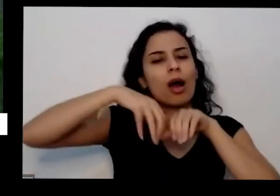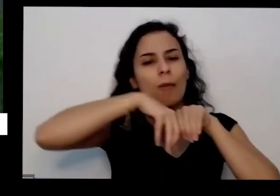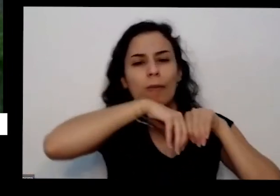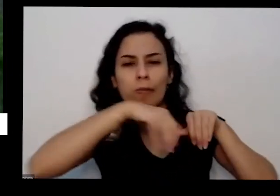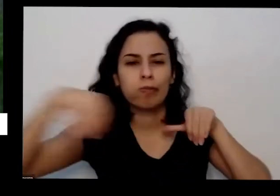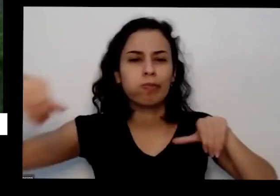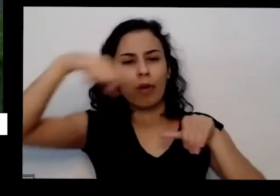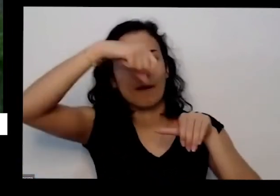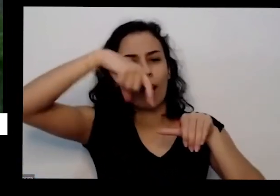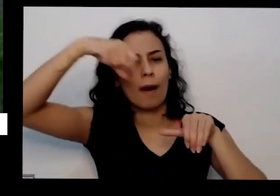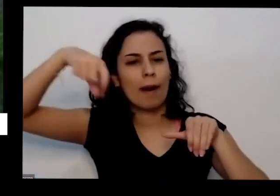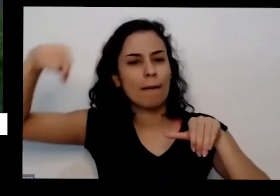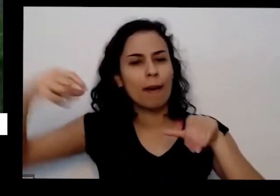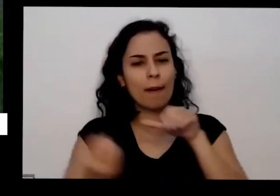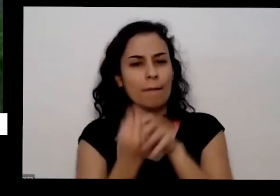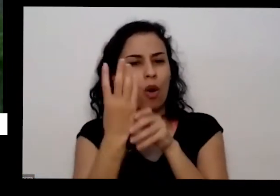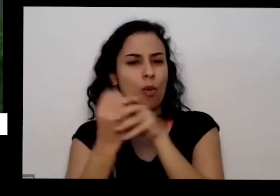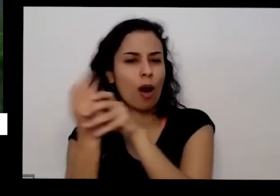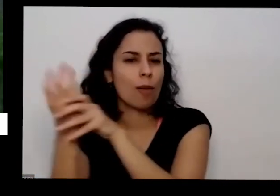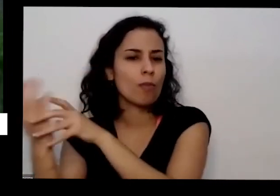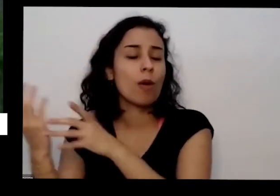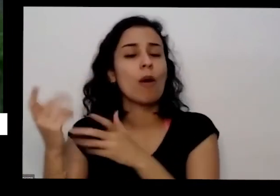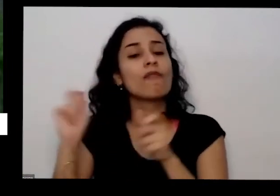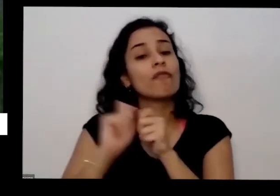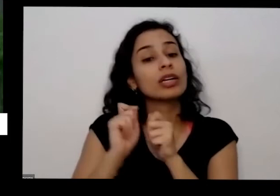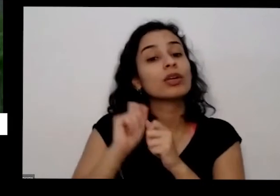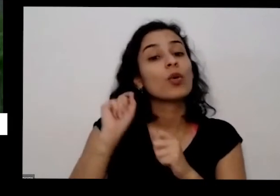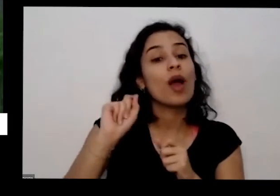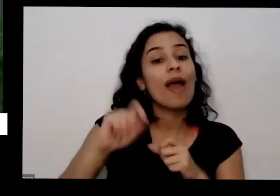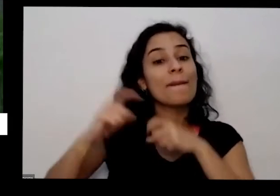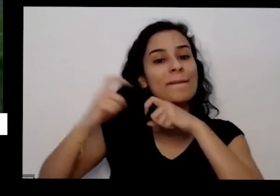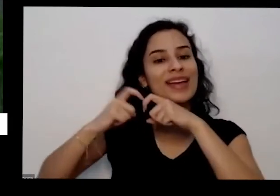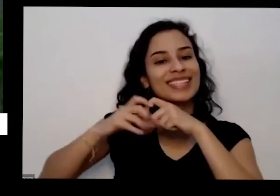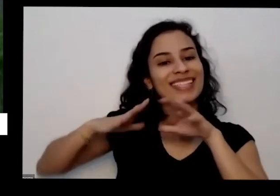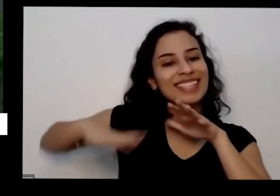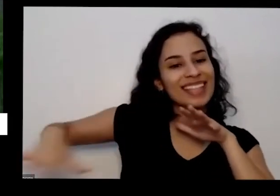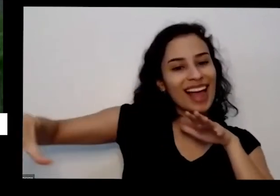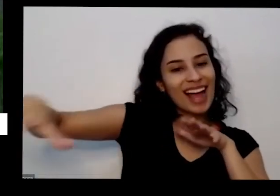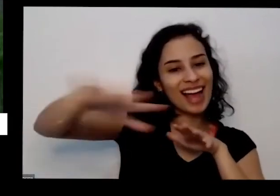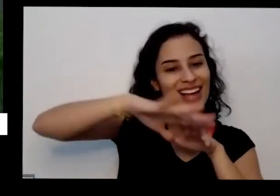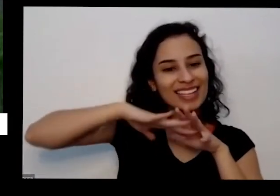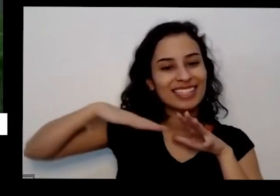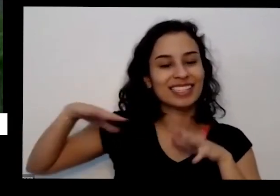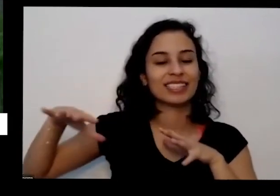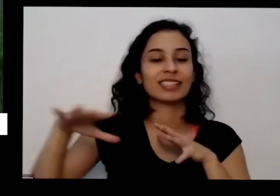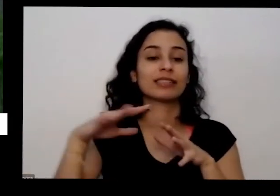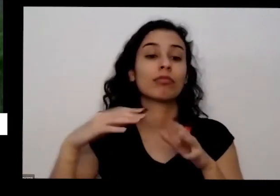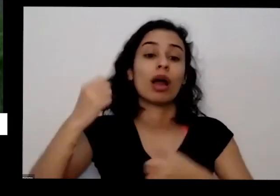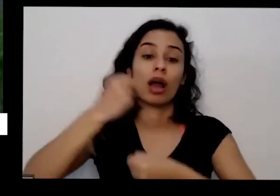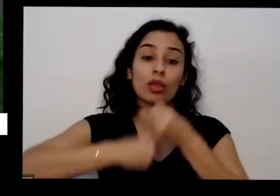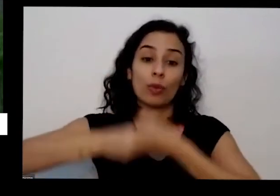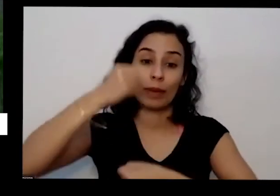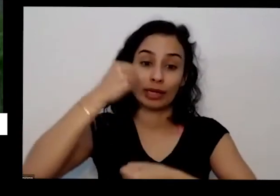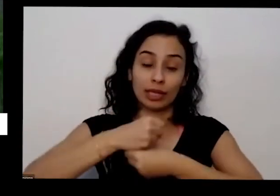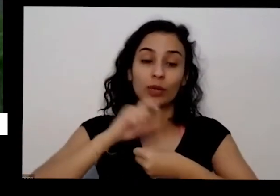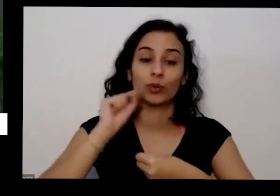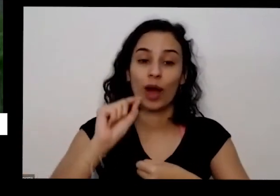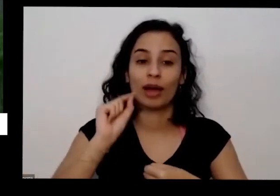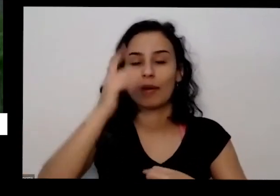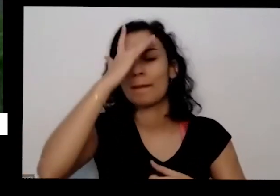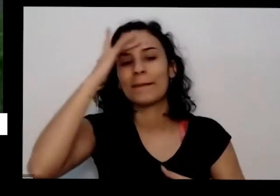lá todos e muitas plantas medicinais e no ano passado uma pessoa que não entendia que aquilo